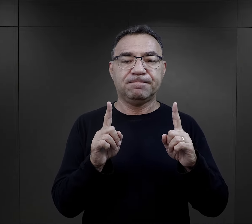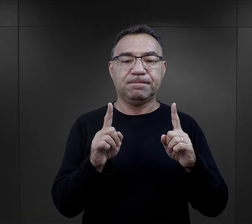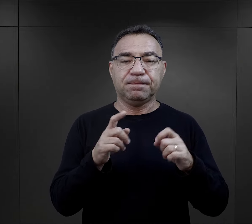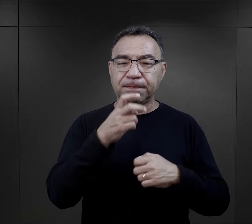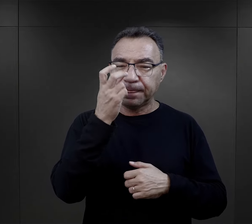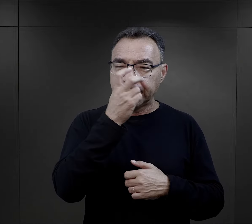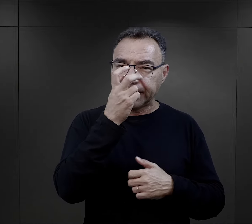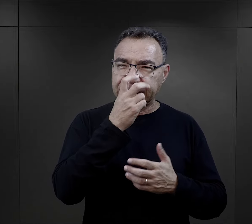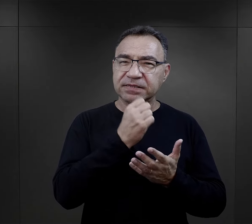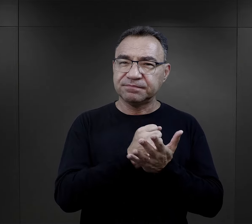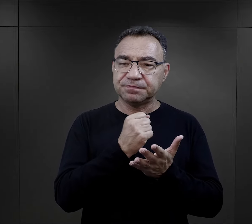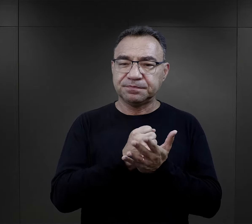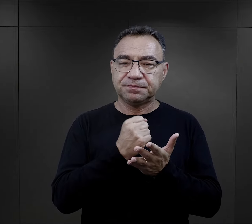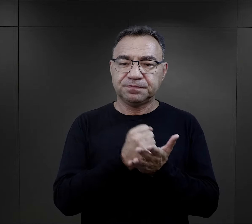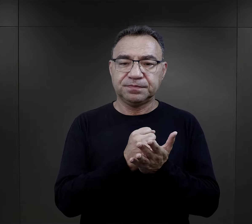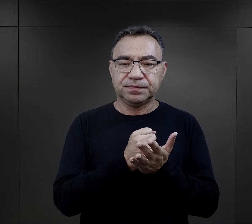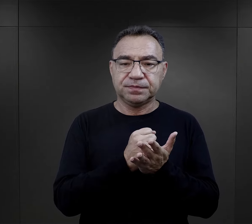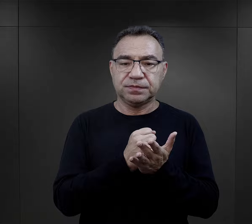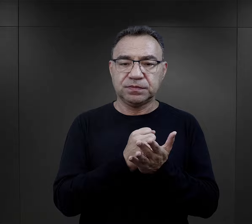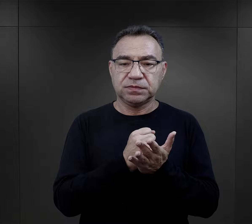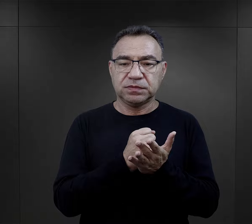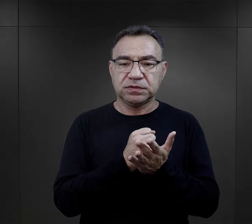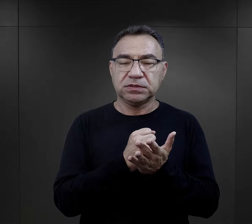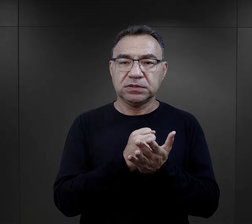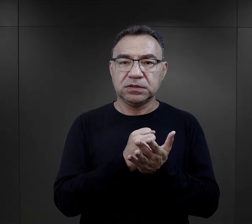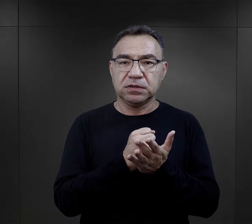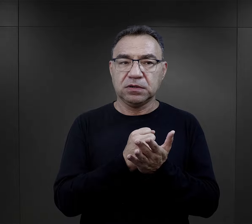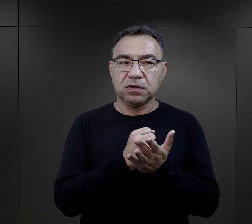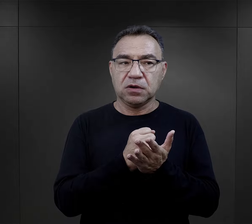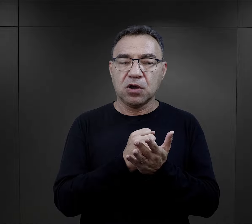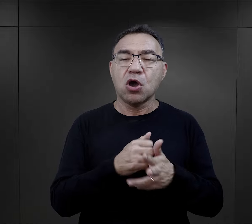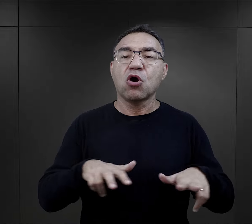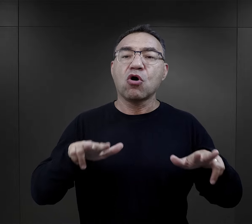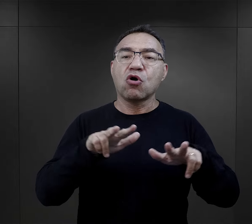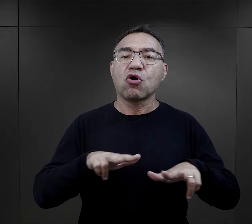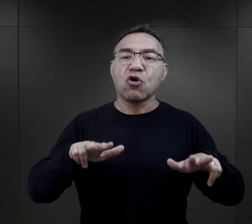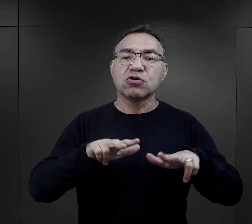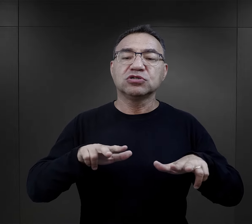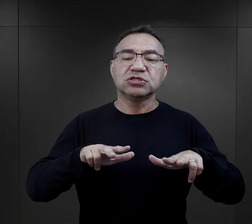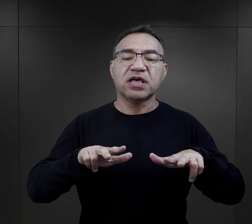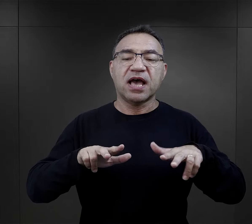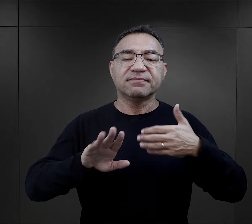taki dosyć istotny fakt, jakim jest oddzielenie od rodziny.